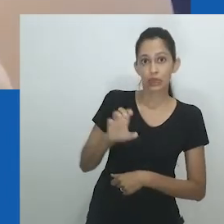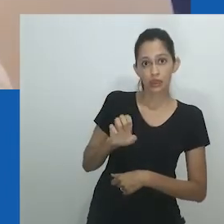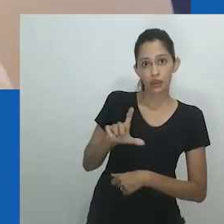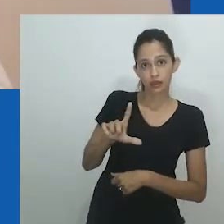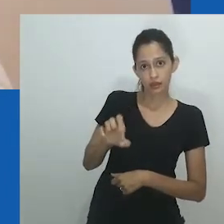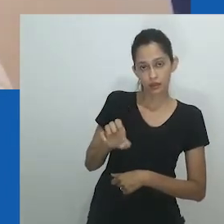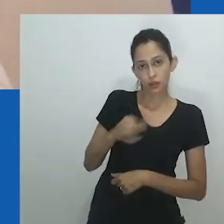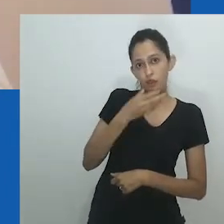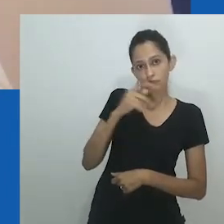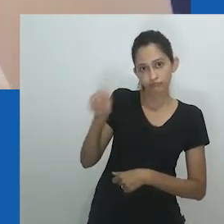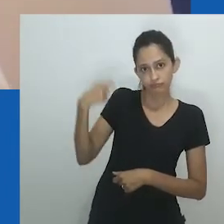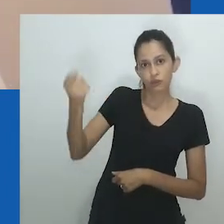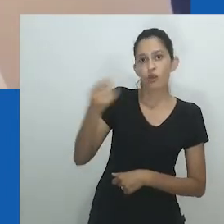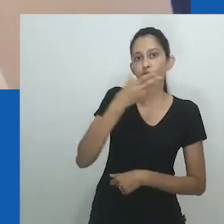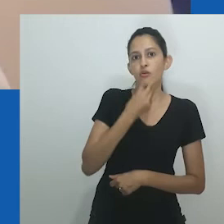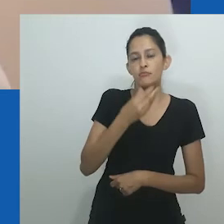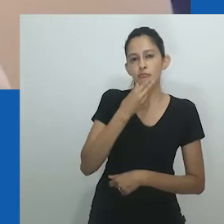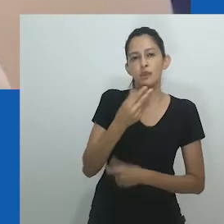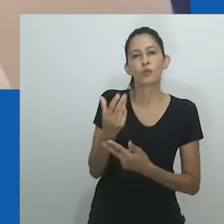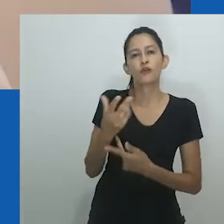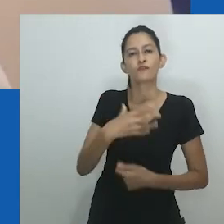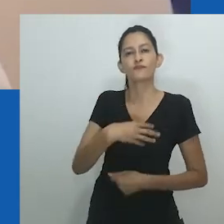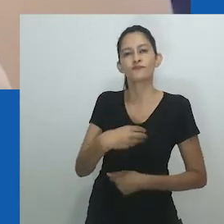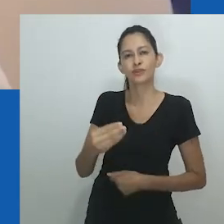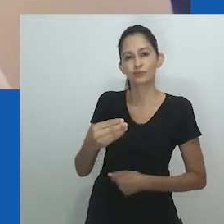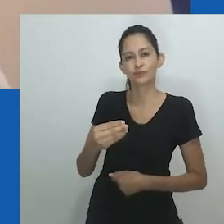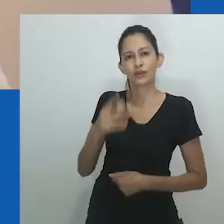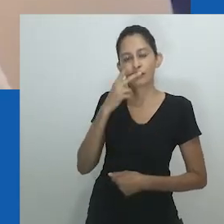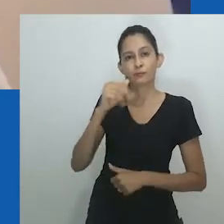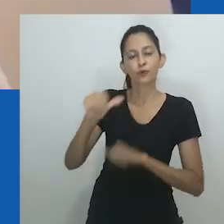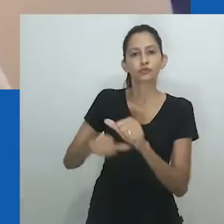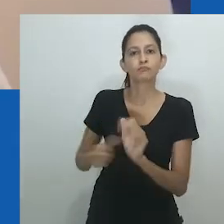Quando se tratava de adoração, a linguagem do gênero ocupou o centro do palco.